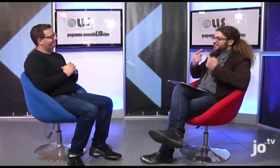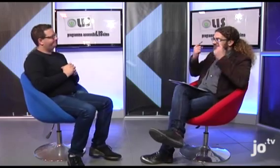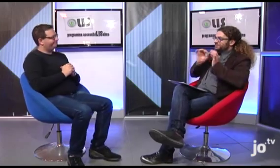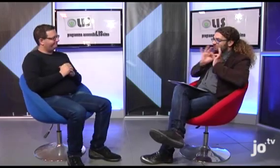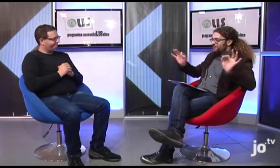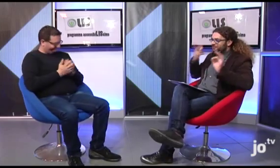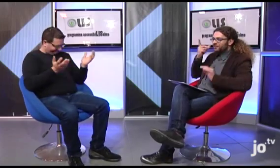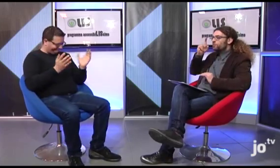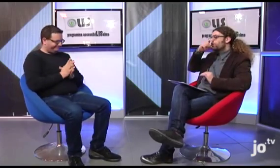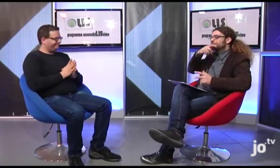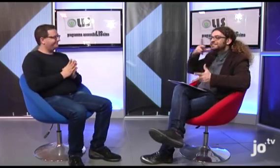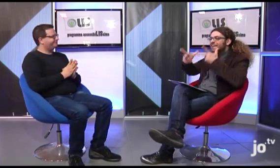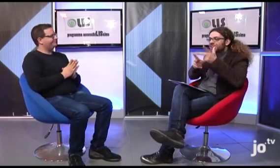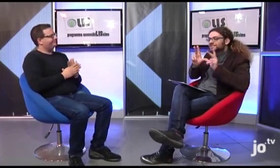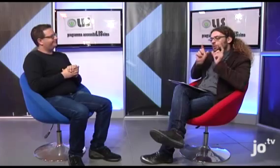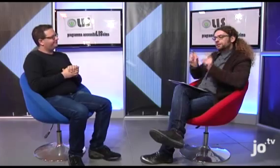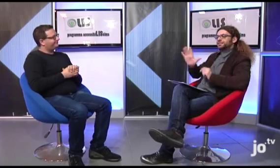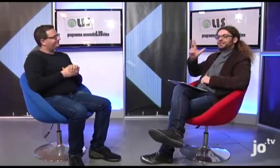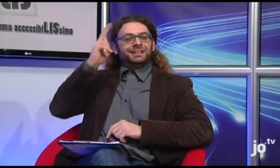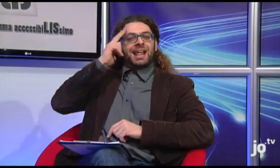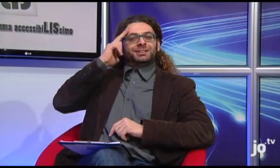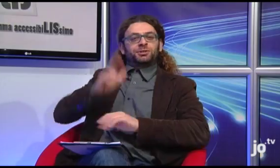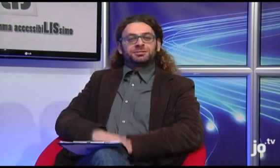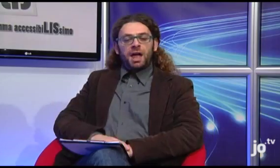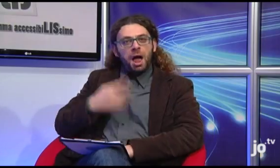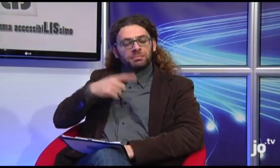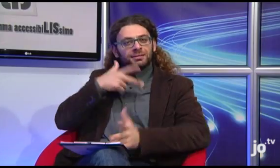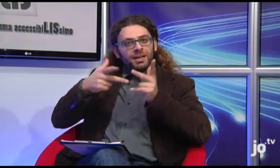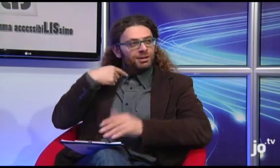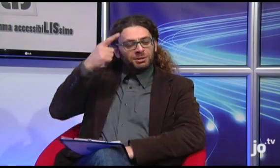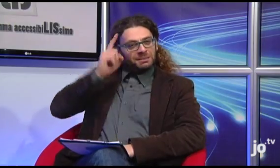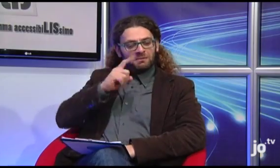Beh, attenderemo con ansia! Sono curioso di vedere i segni specifici del linguaggio religioso! Ecco, per esempio, io non sapevo